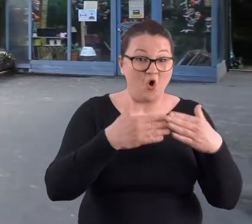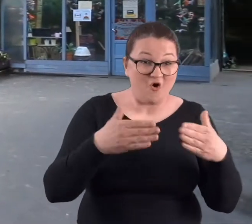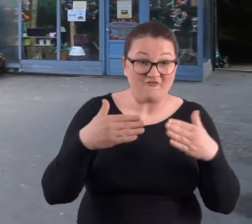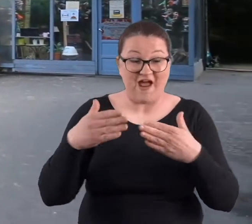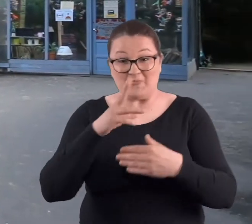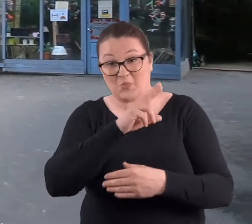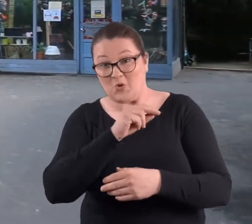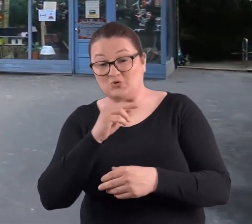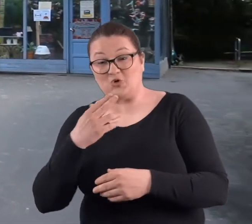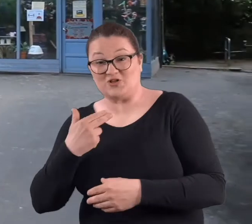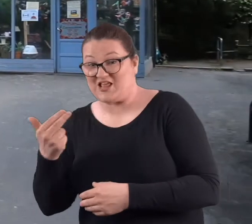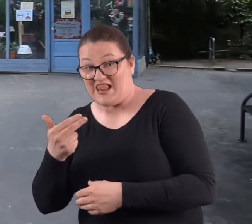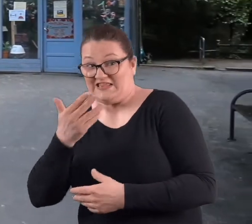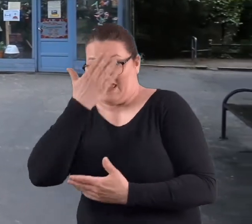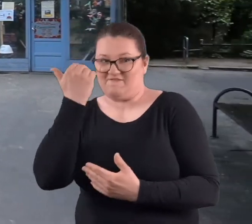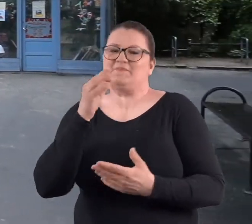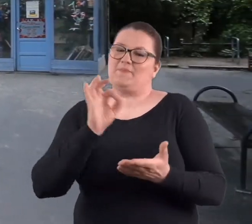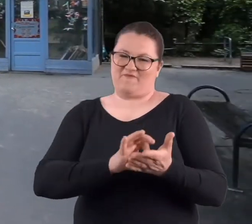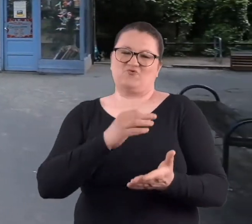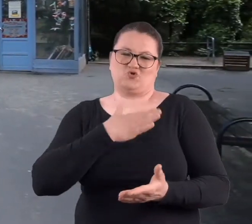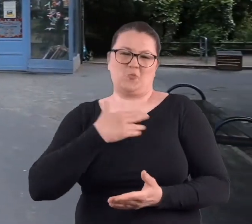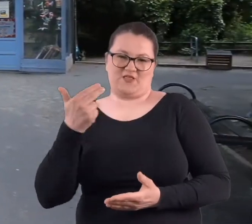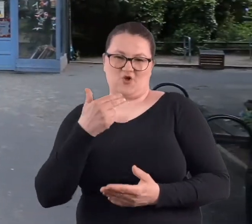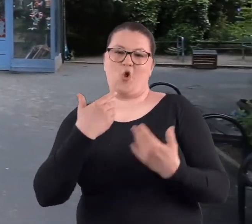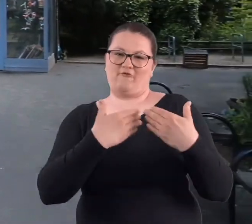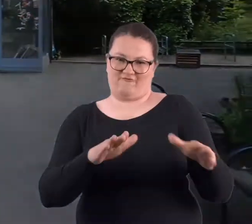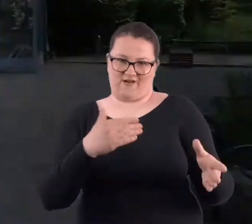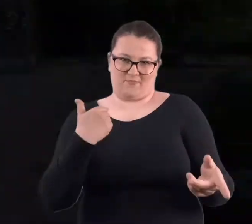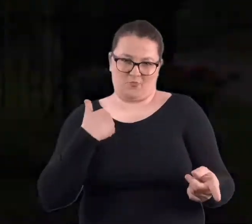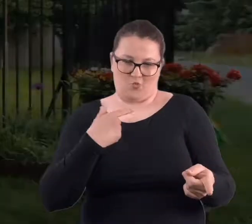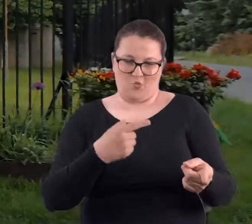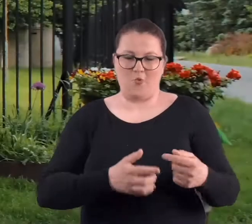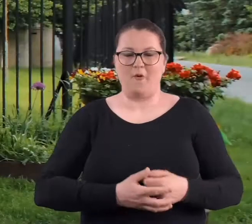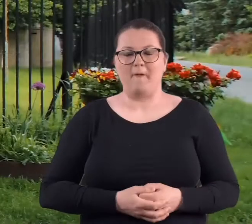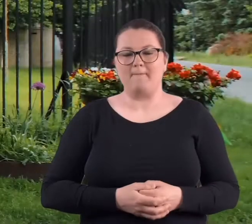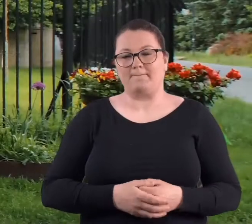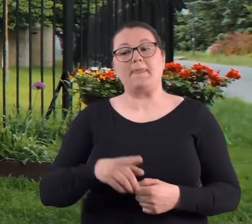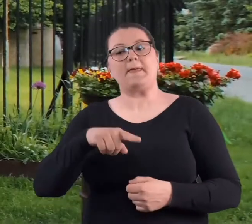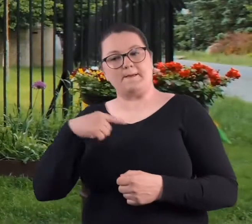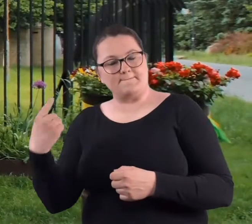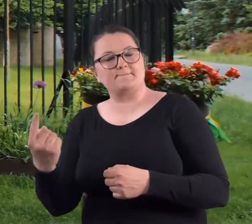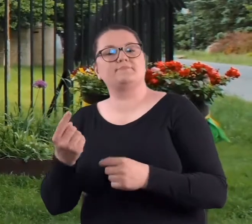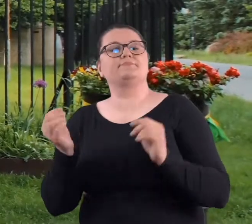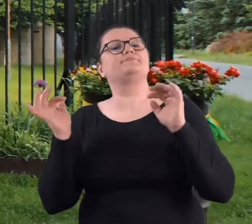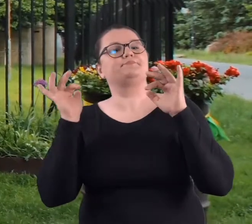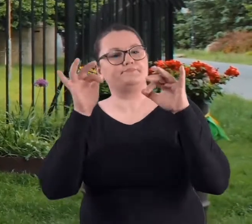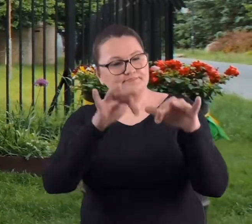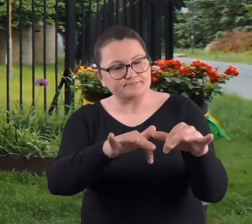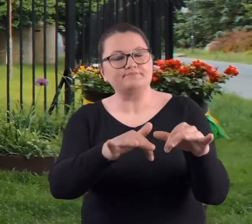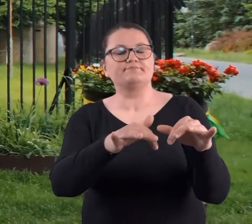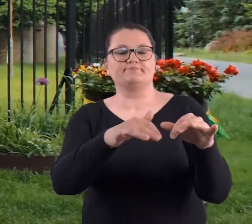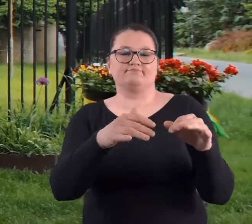dni, ale w każdym razie w weekendy była otwarta. I myśmy się tam rozsiedli,